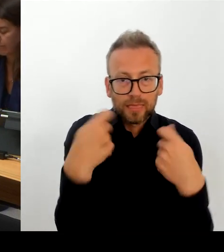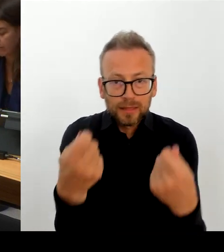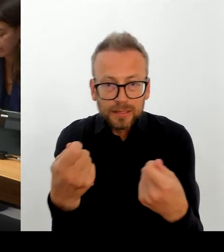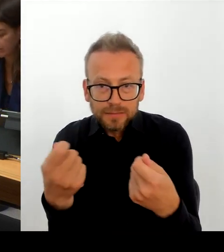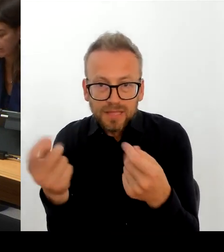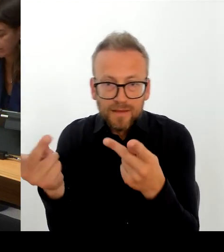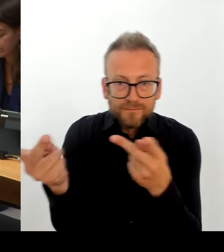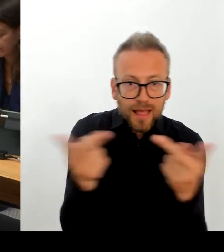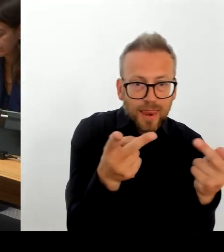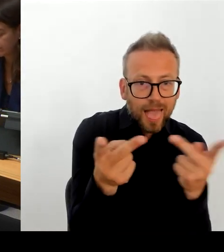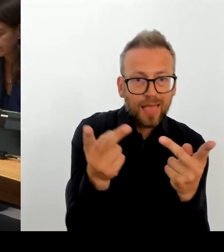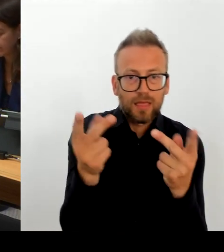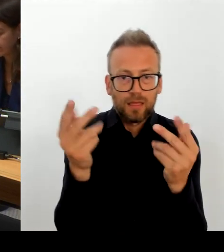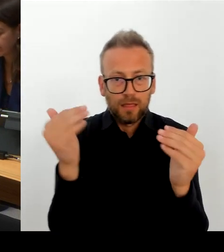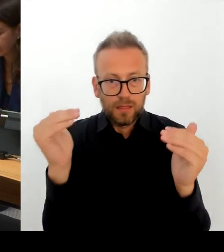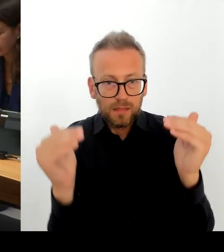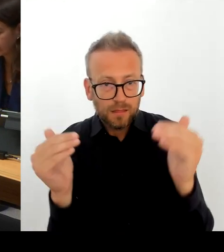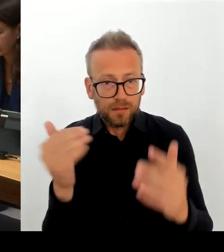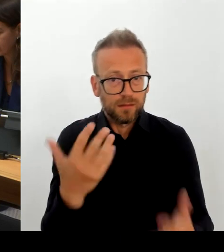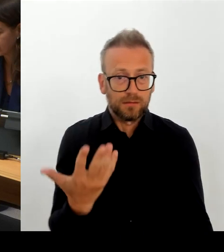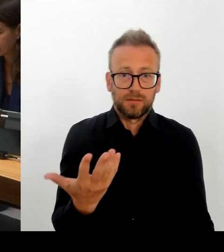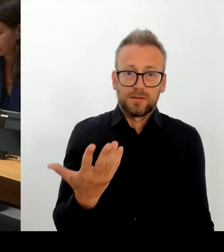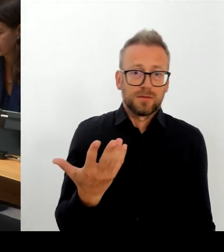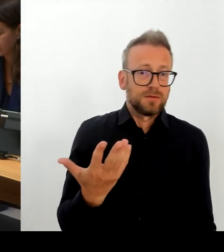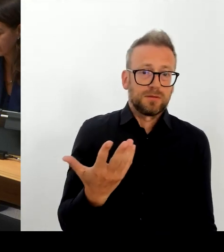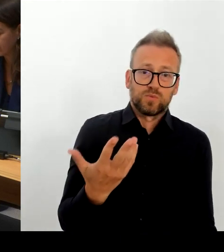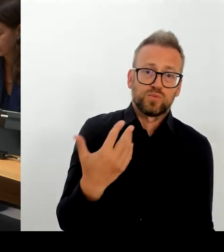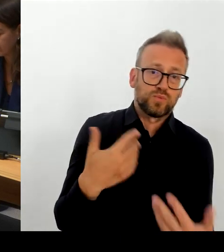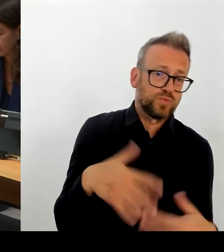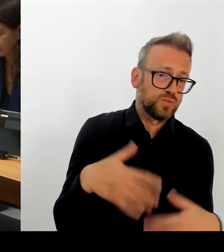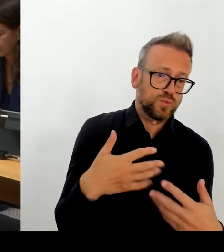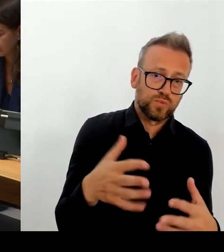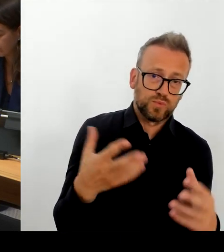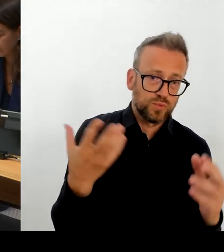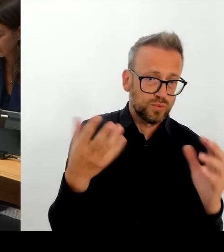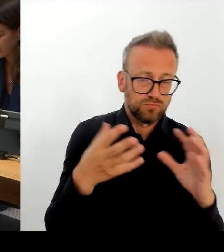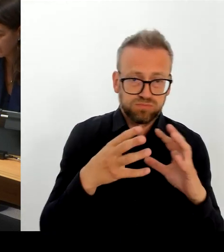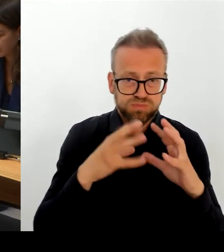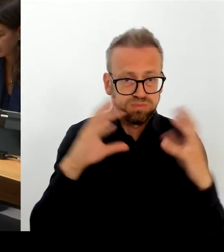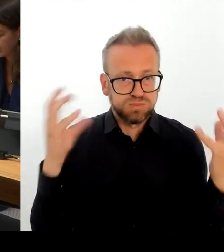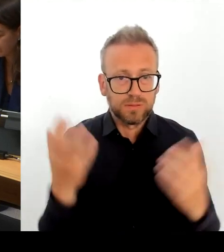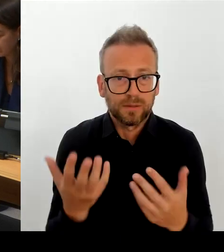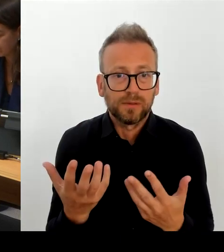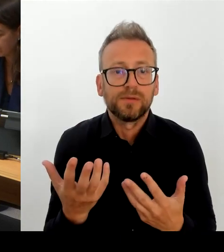Und wenn man dort zu gemeinsamen Rückschlüssen kommt, sich dort gemeinsam mehr Spielraum gibt, der auch uns in Berlin erlaubt,